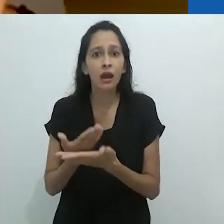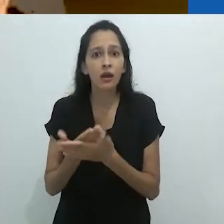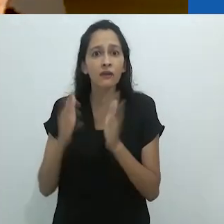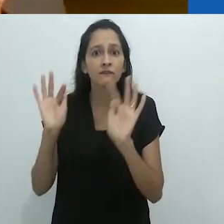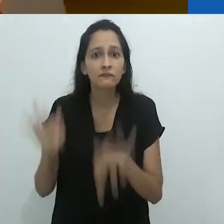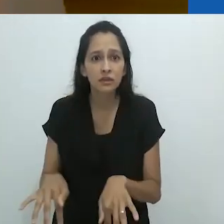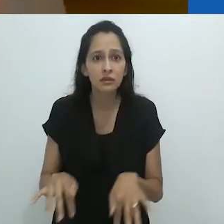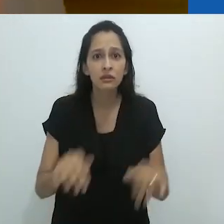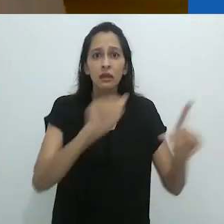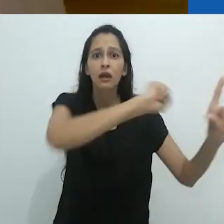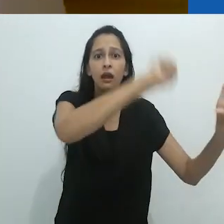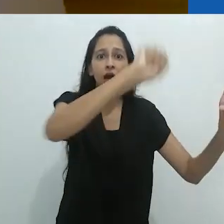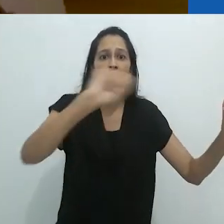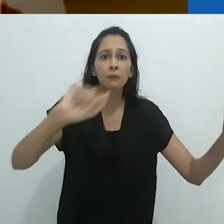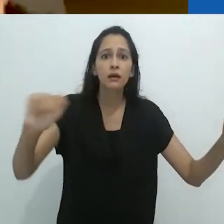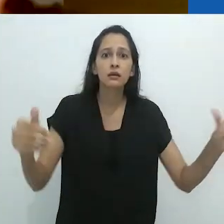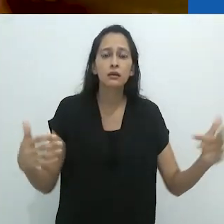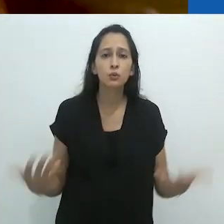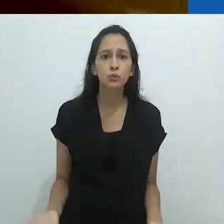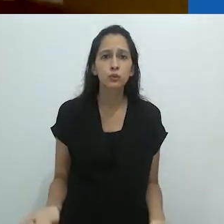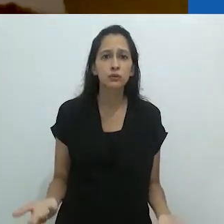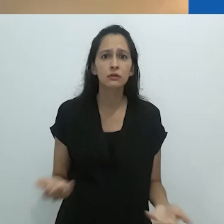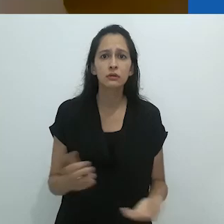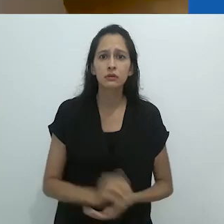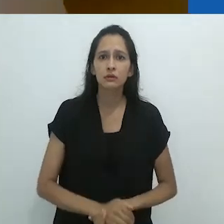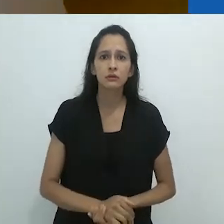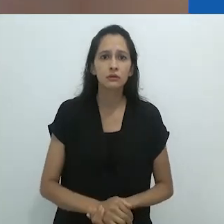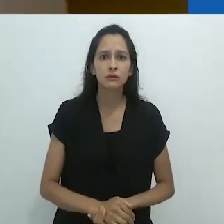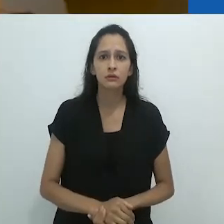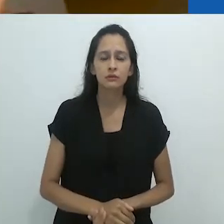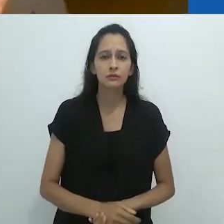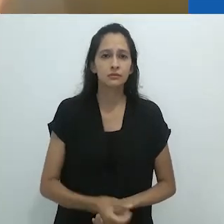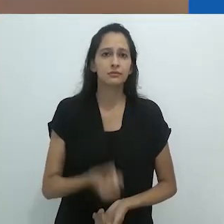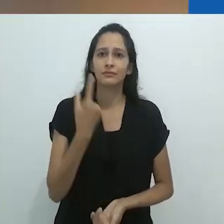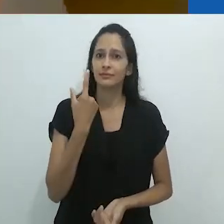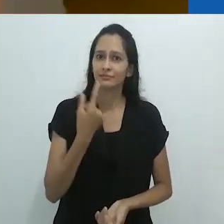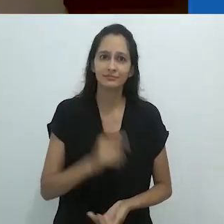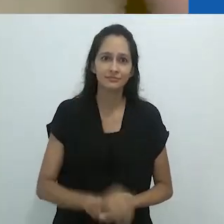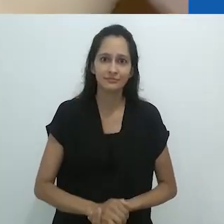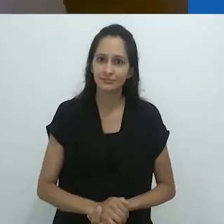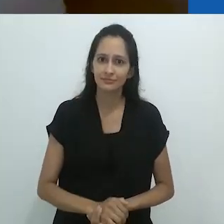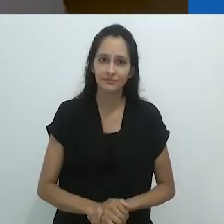esses desenhos e então, tão logo a aula acaba, tudo é simplesmente apagado.